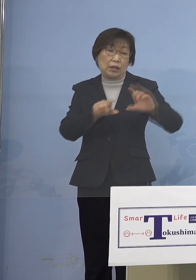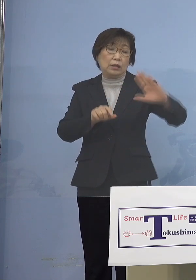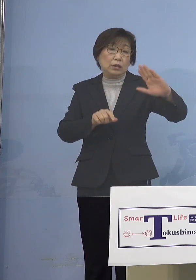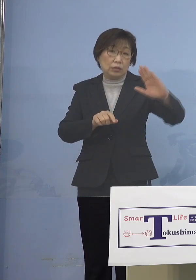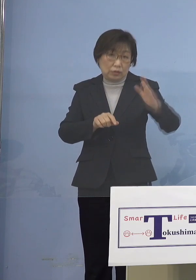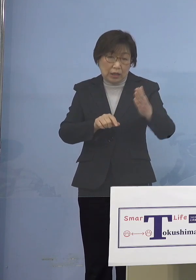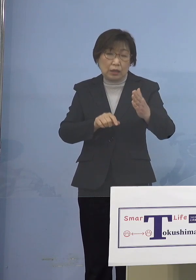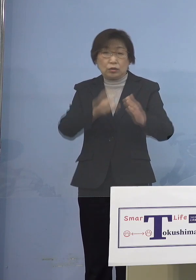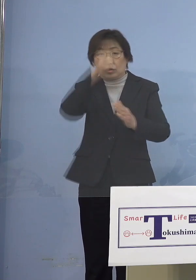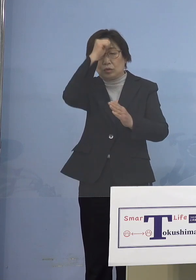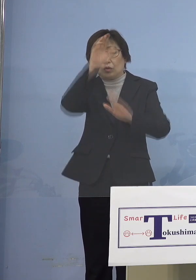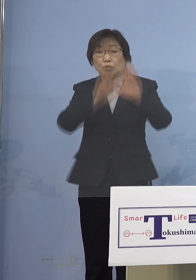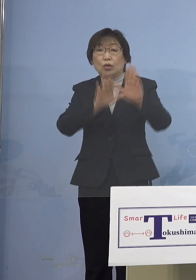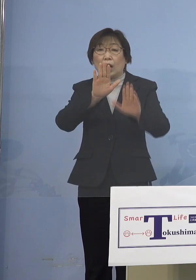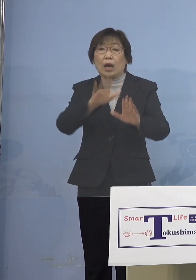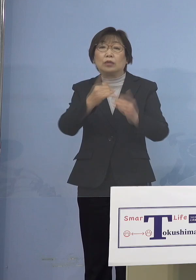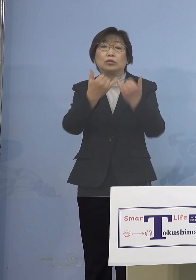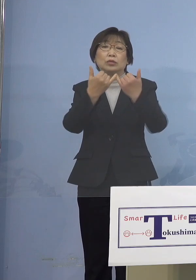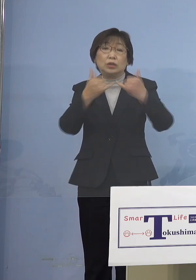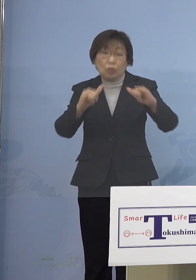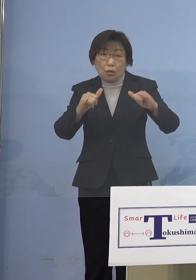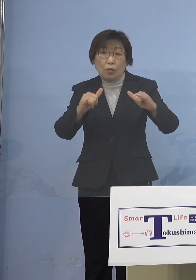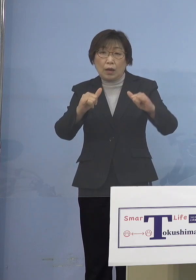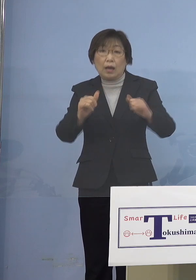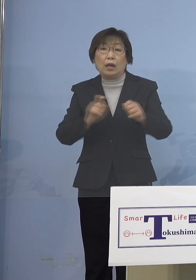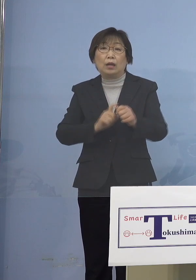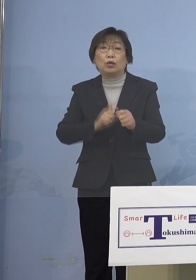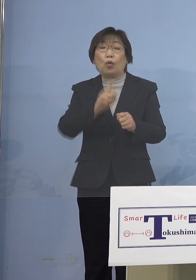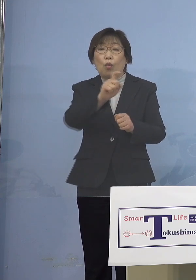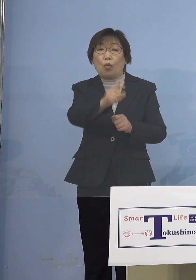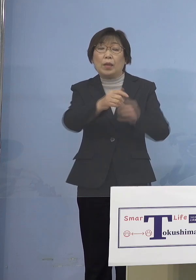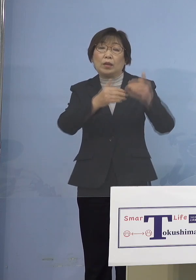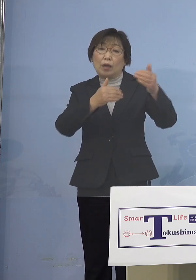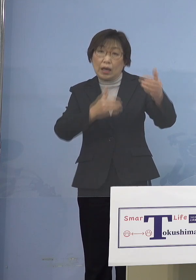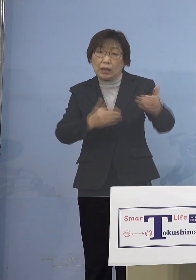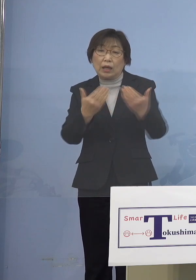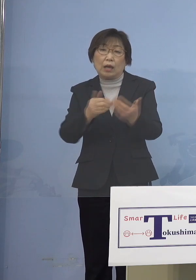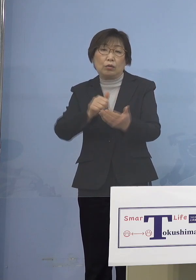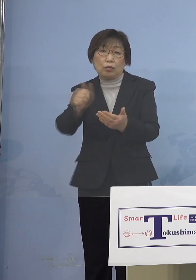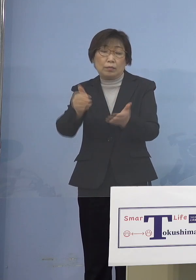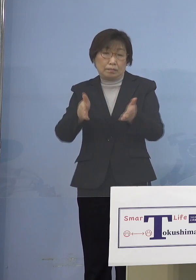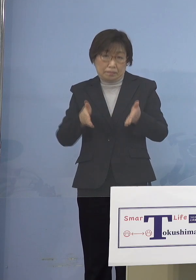これをお願いするとともに 例えば今、リモートでということで